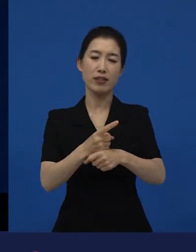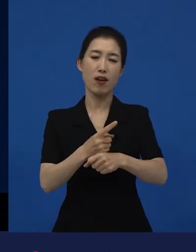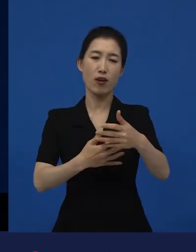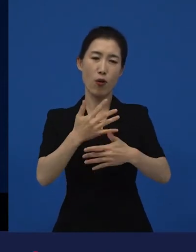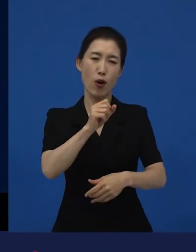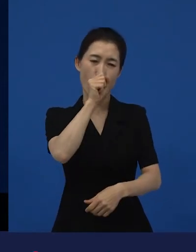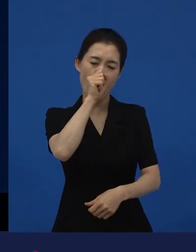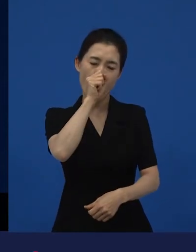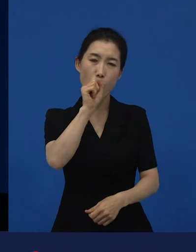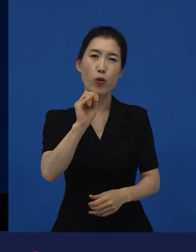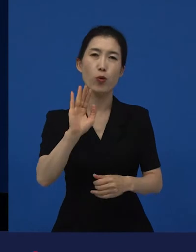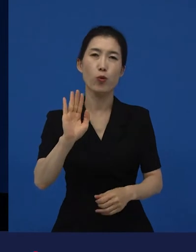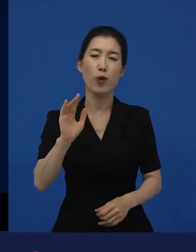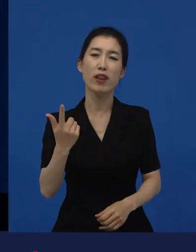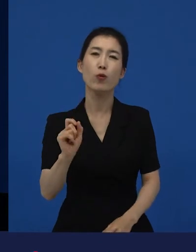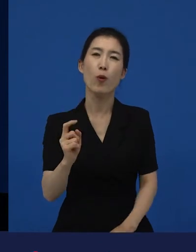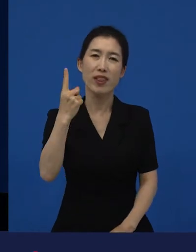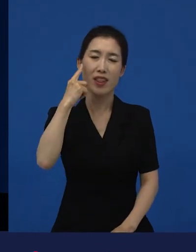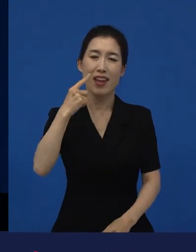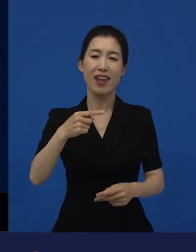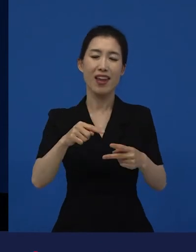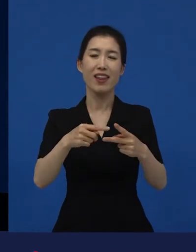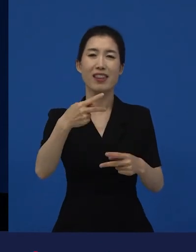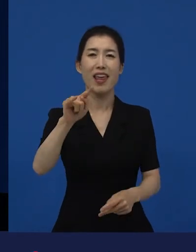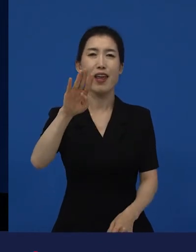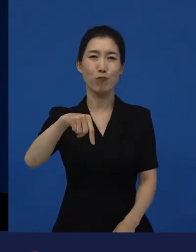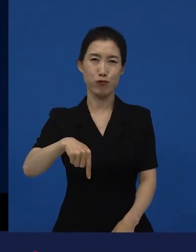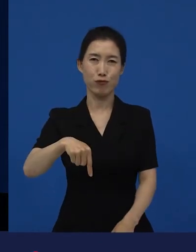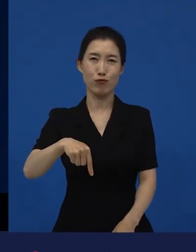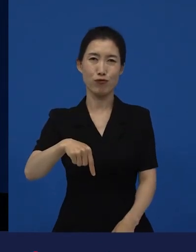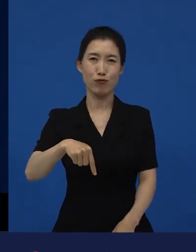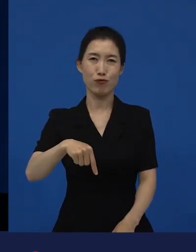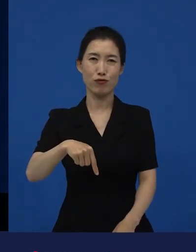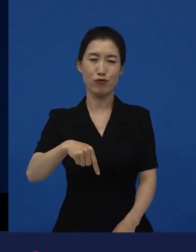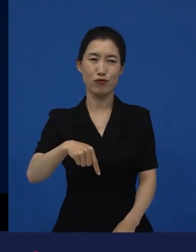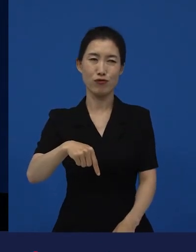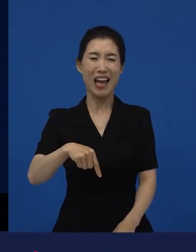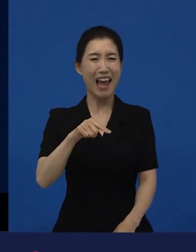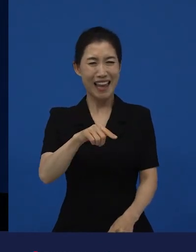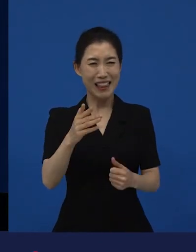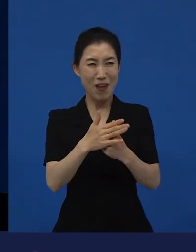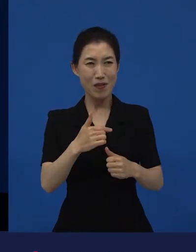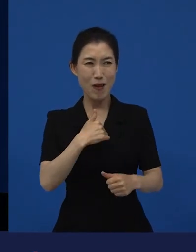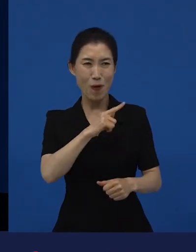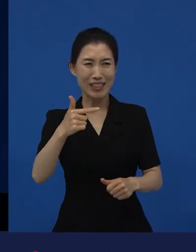에 어떤 인생의 전환점이 될 만한 사건이 있었다는 게 아니라